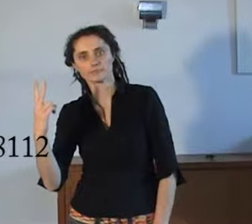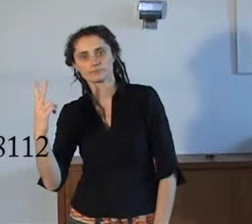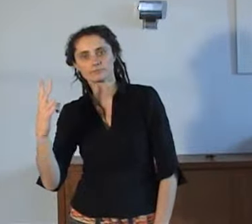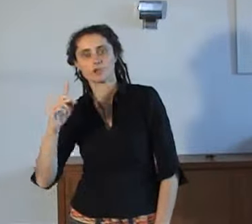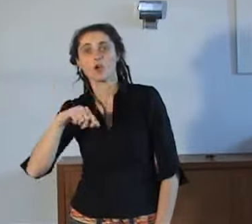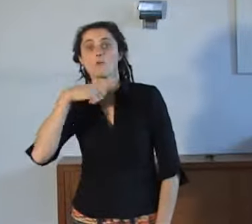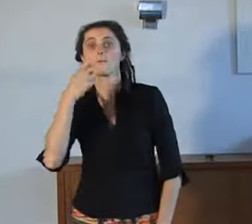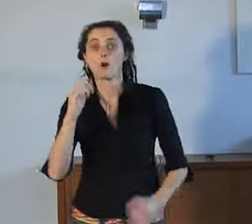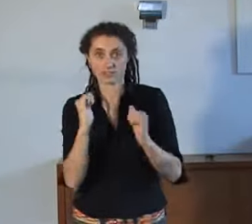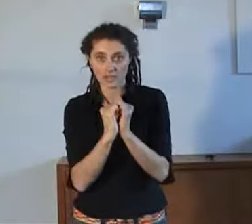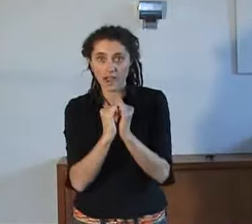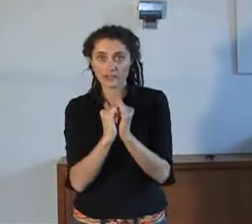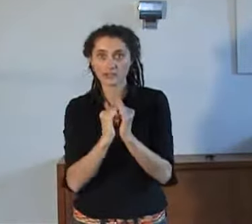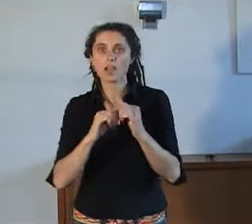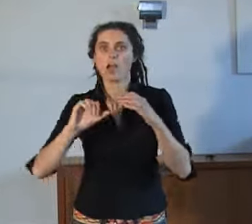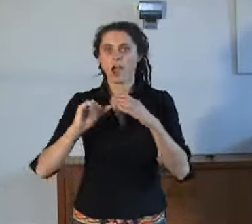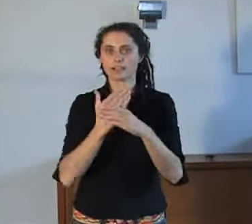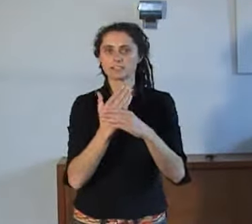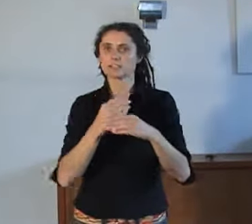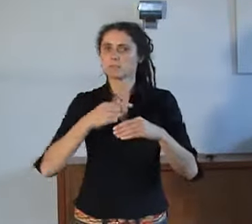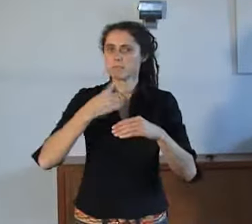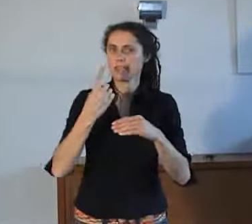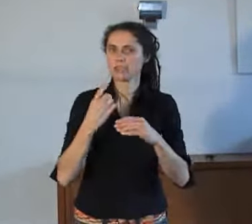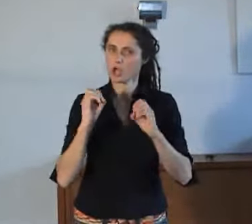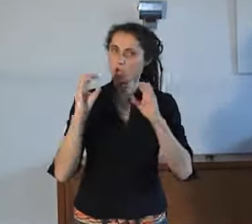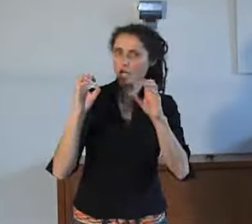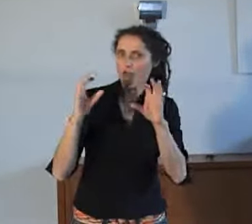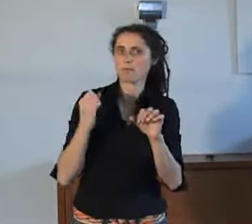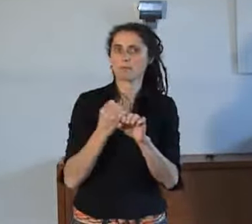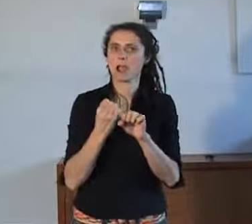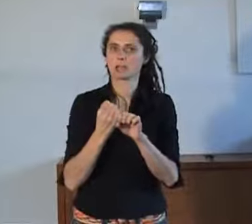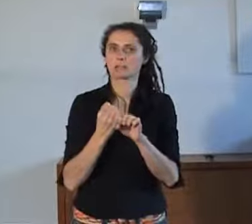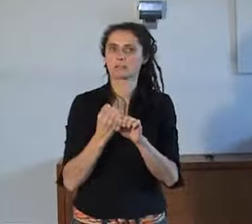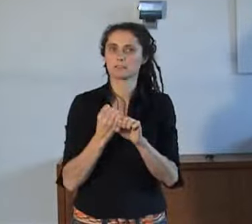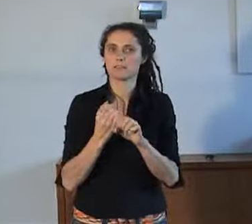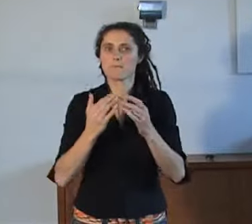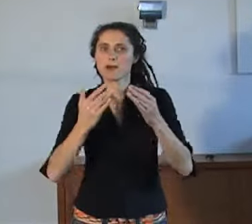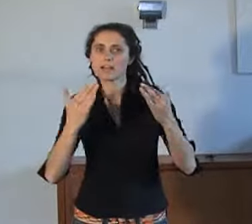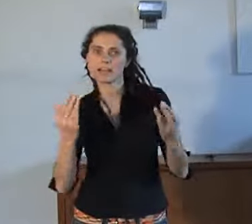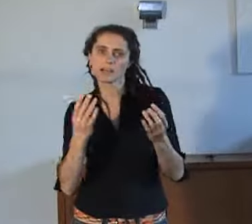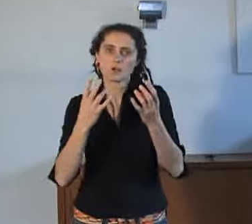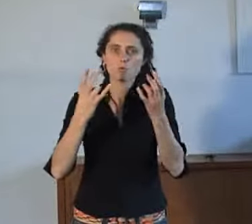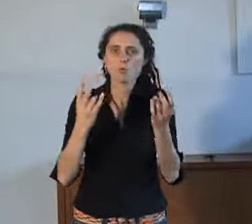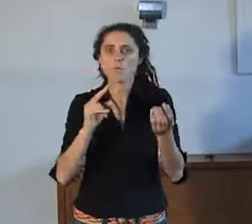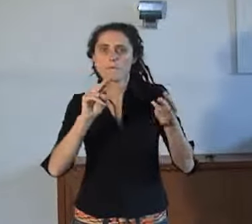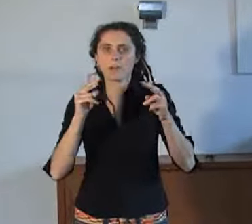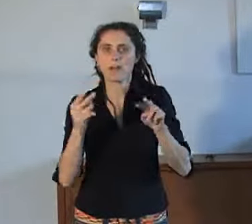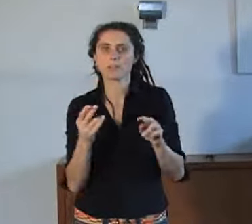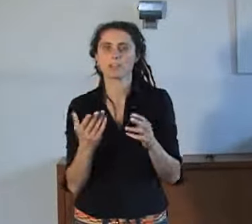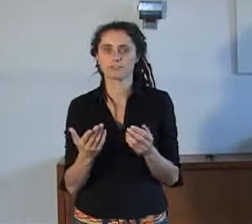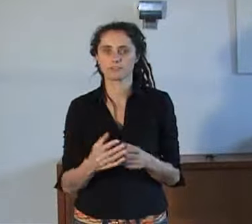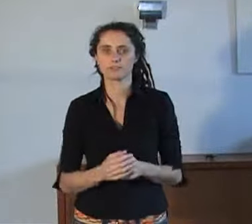Begin volgend jaar gaat AnnieS reclame maken wanneer, hoe en wat er gaat gebeuren met de wijziging van het noodnummer naar 112.